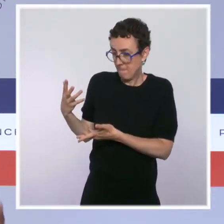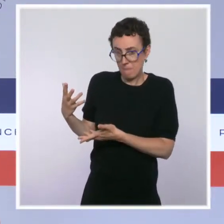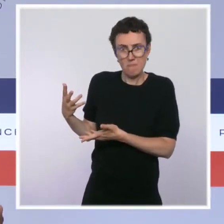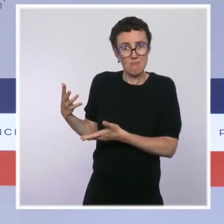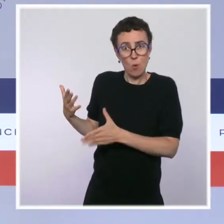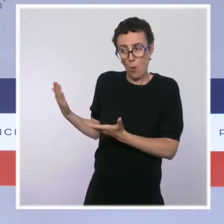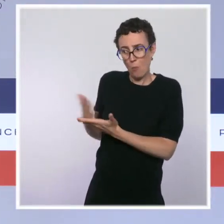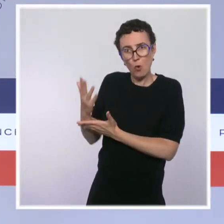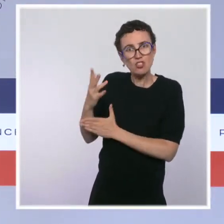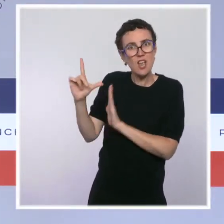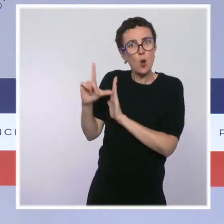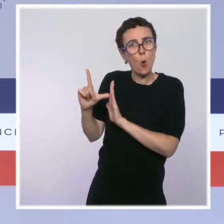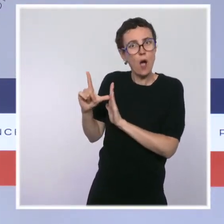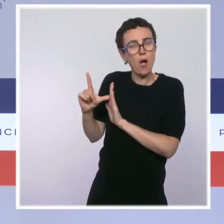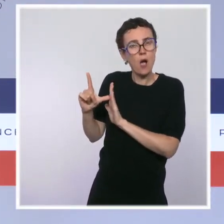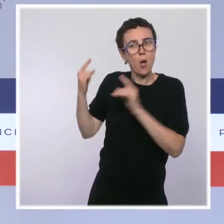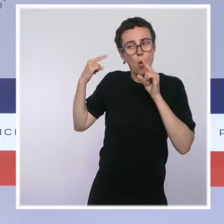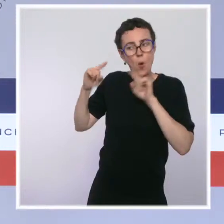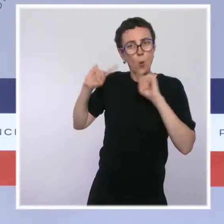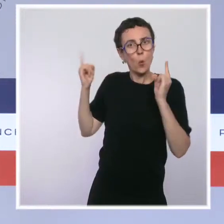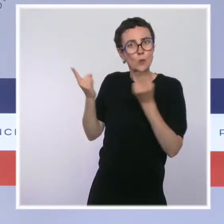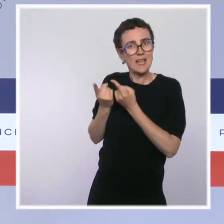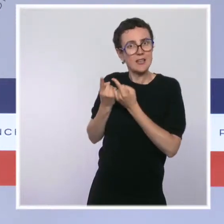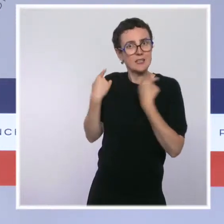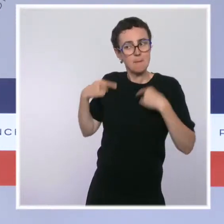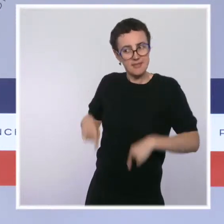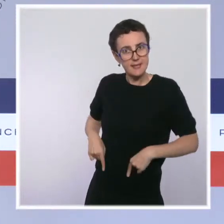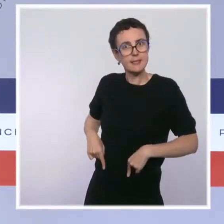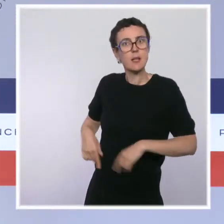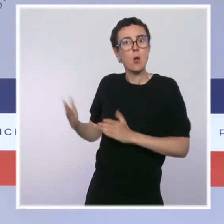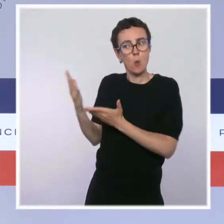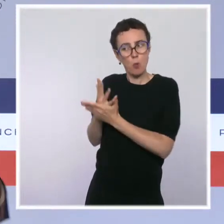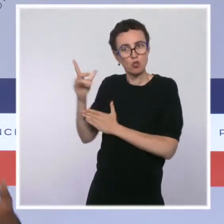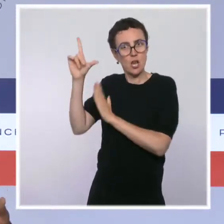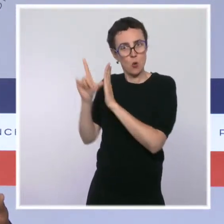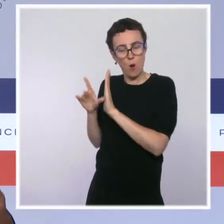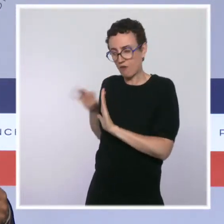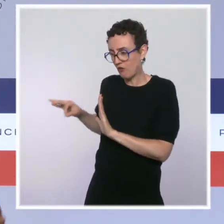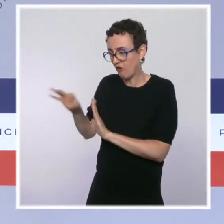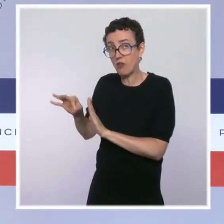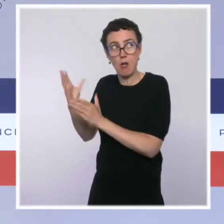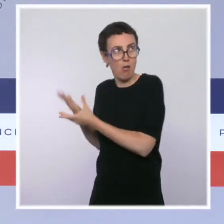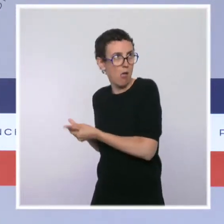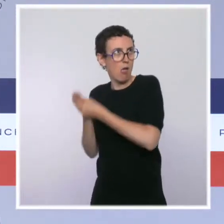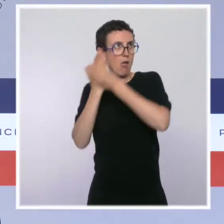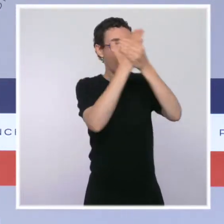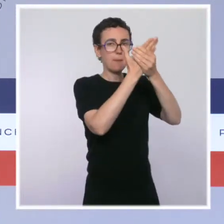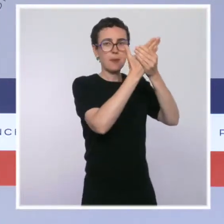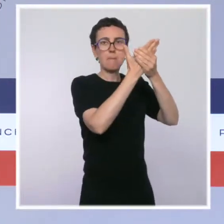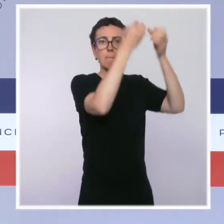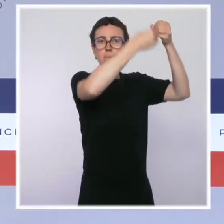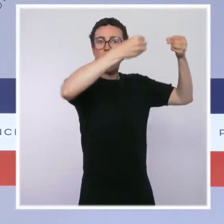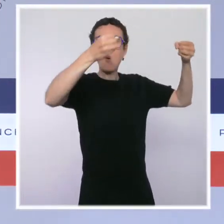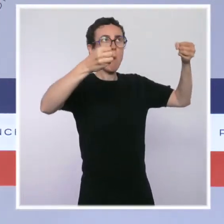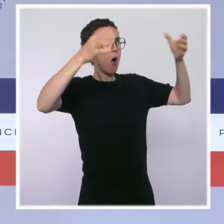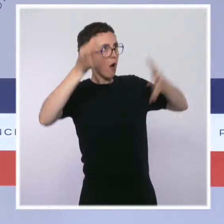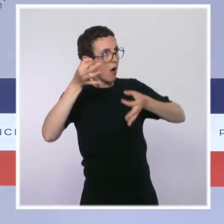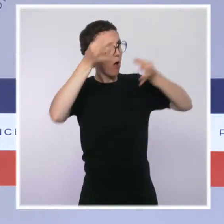en Conseil des ministres, transmis au Parlement, qui permettra d'aller plus loin pour la sécurité des Français. Merci.